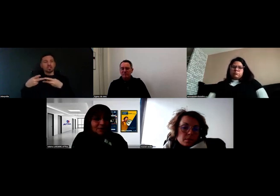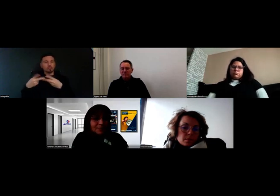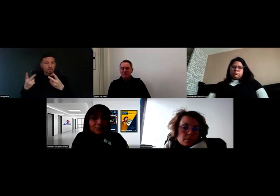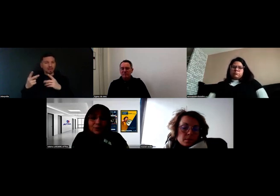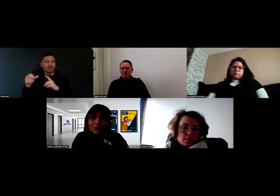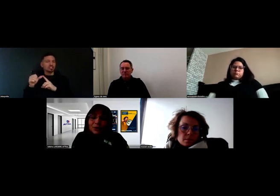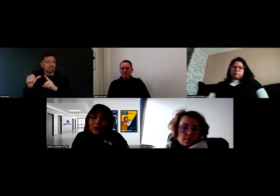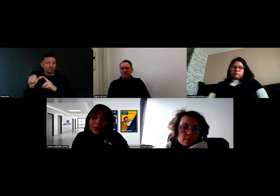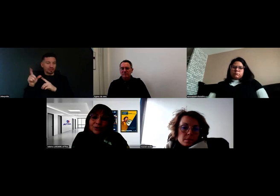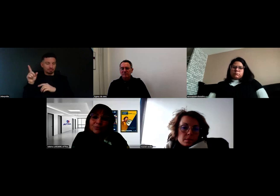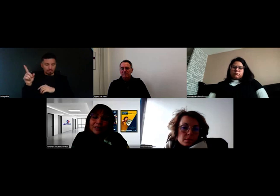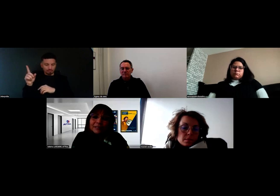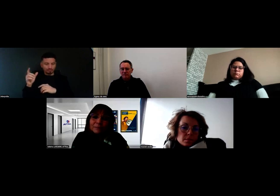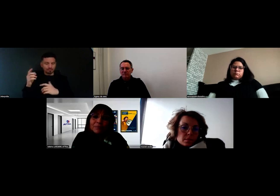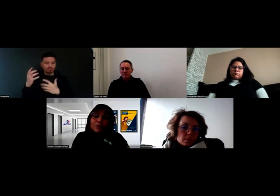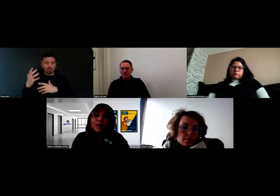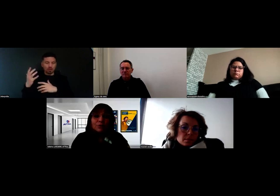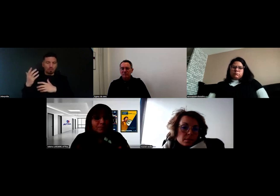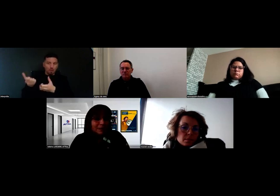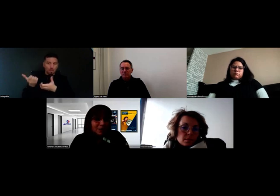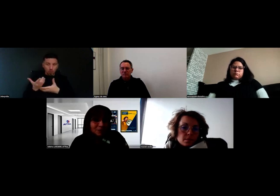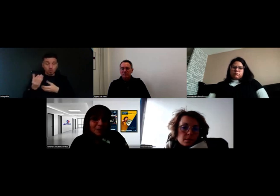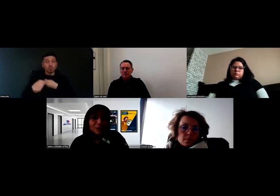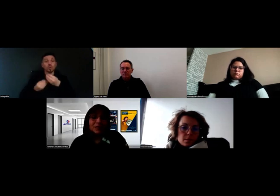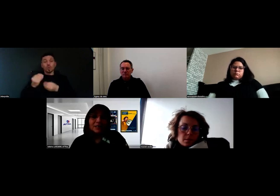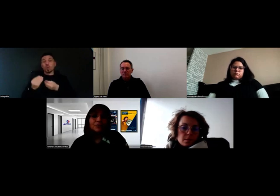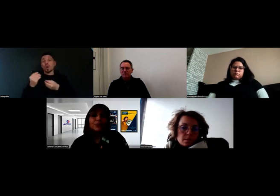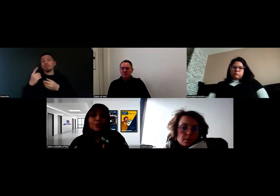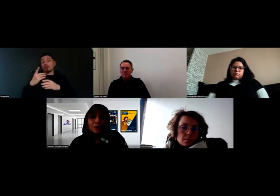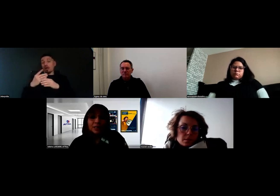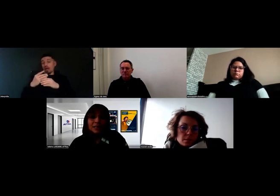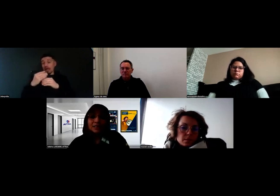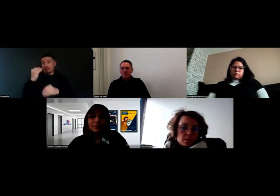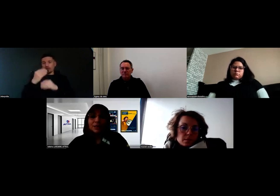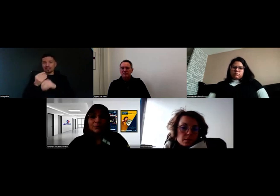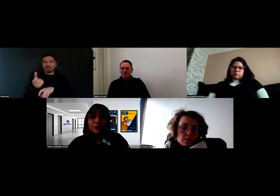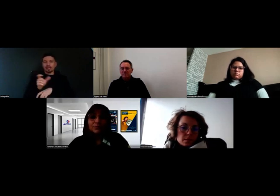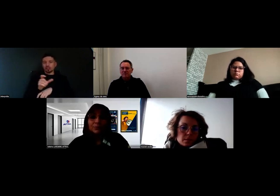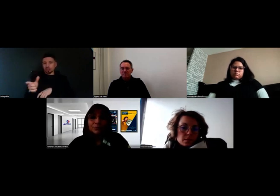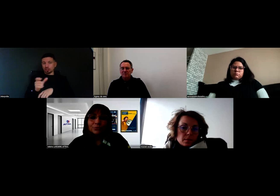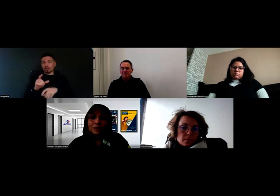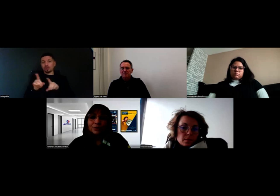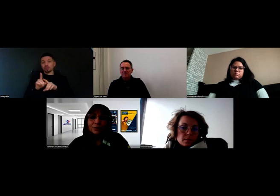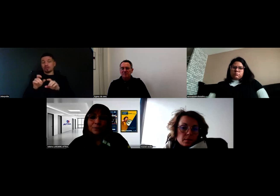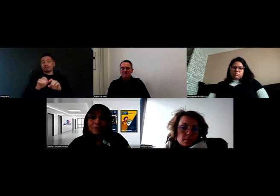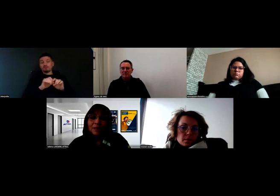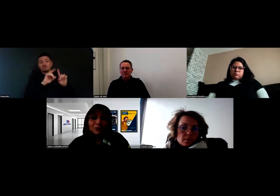que l'Agefiph a pu leur soumettre, ou alors, dans le cadre de l'apprentissage, on peut aussi s'appuyer sur les fonds des OPCO.